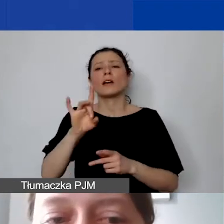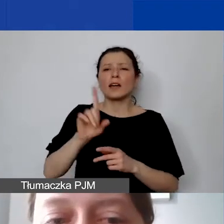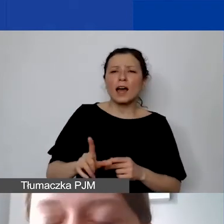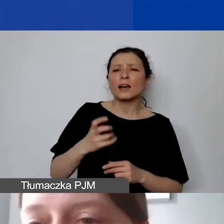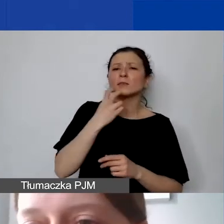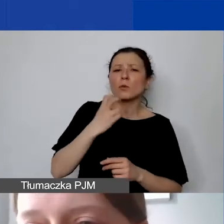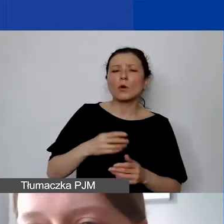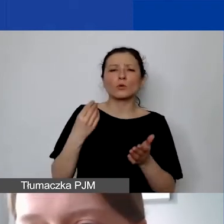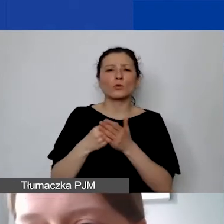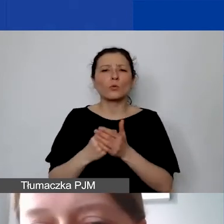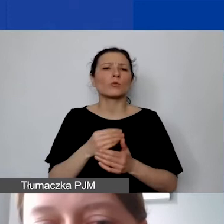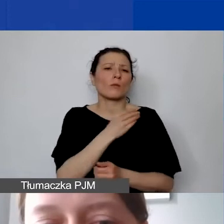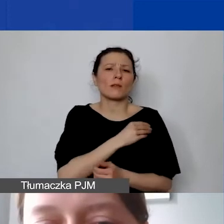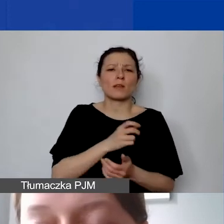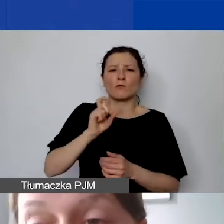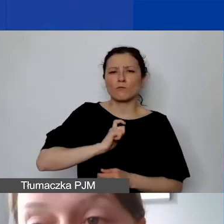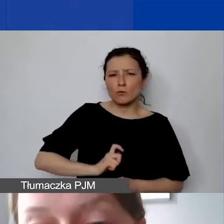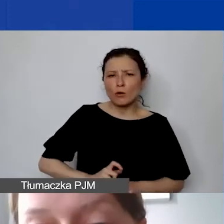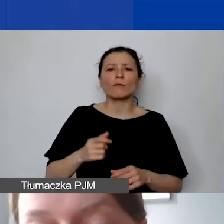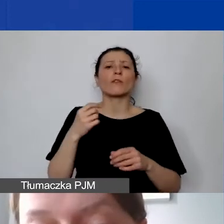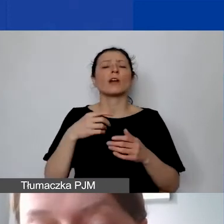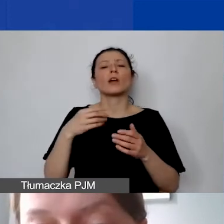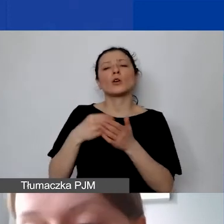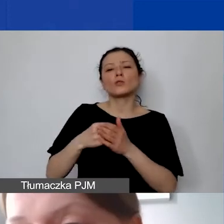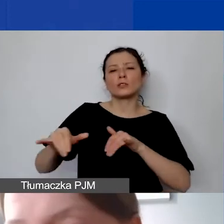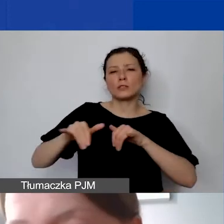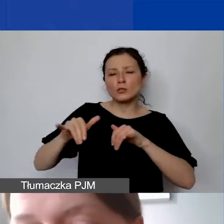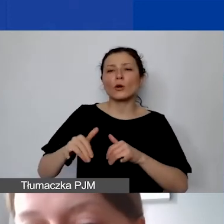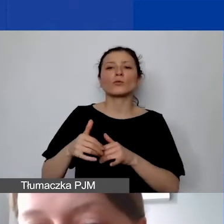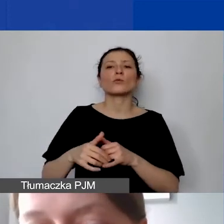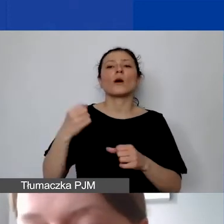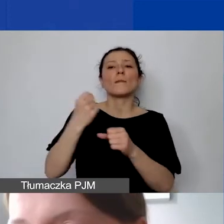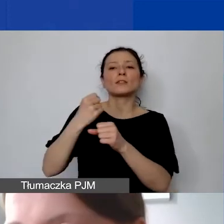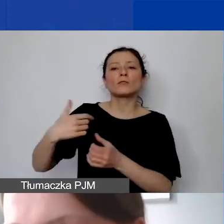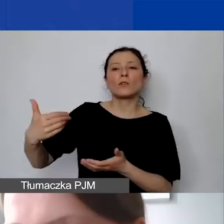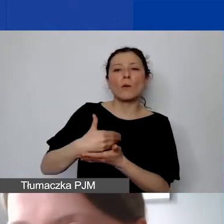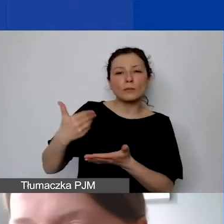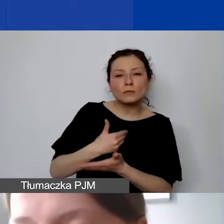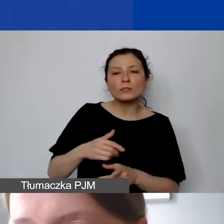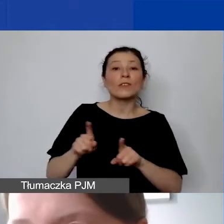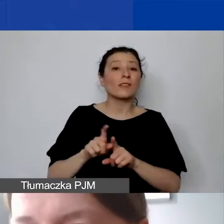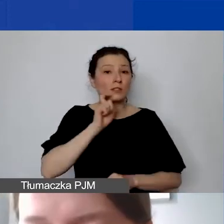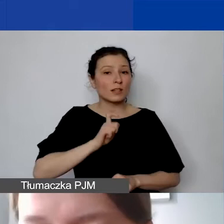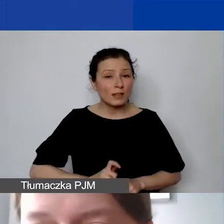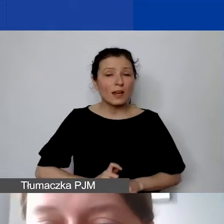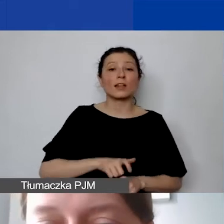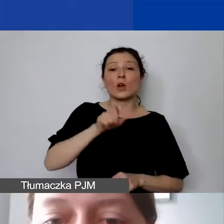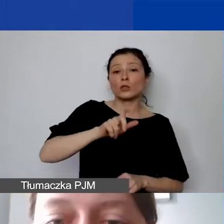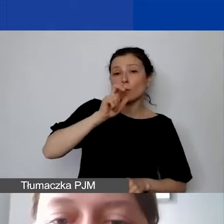koszty zarządu, personelu pomocniczego, czyli np. sekretariat, ale też kadrowa, księgowa.